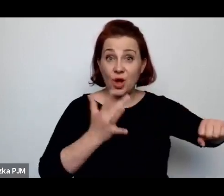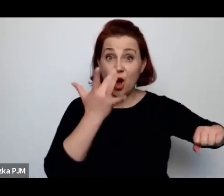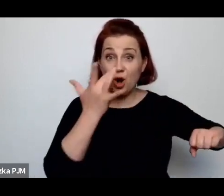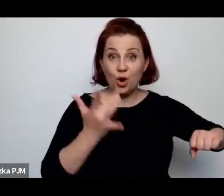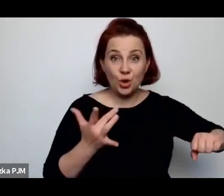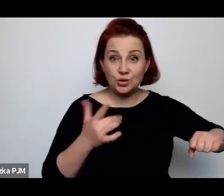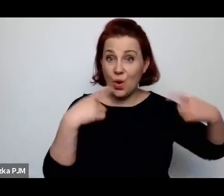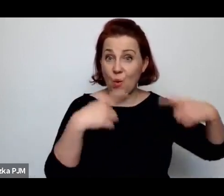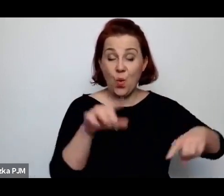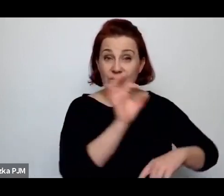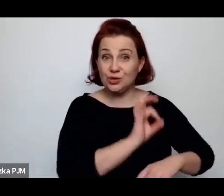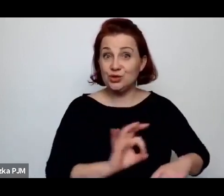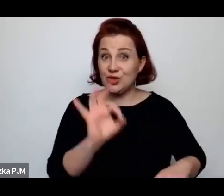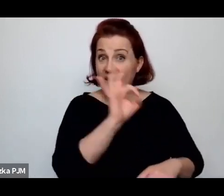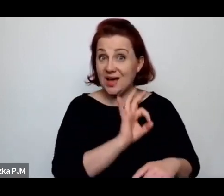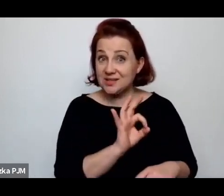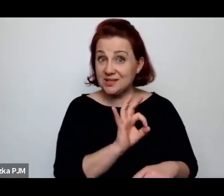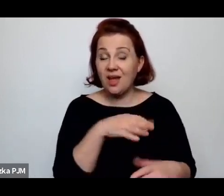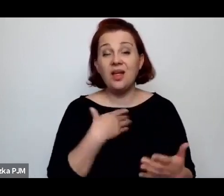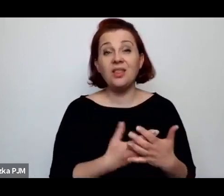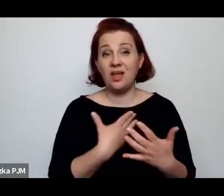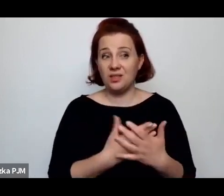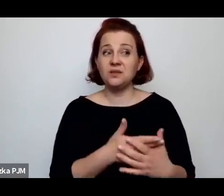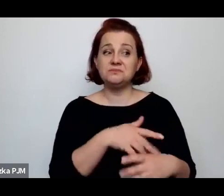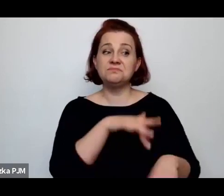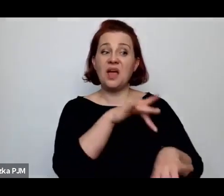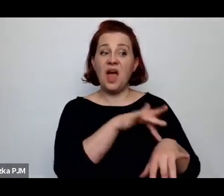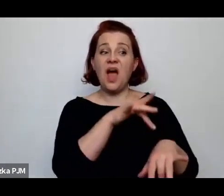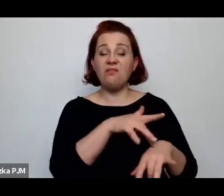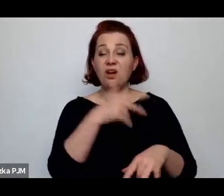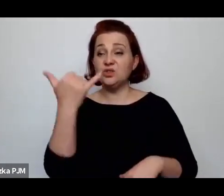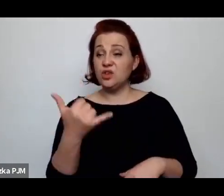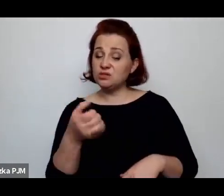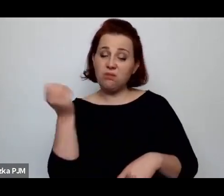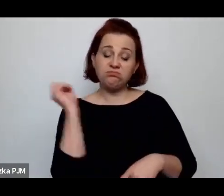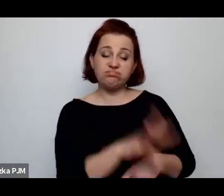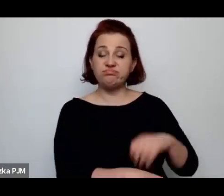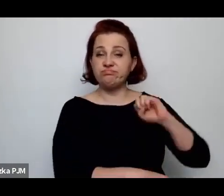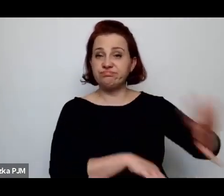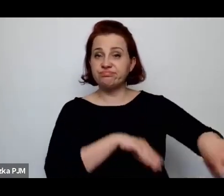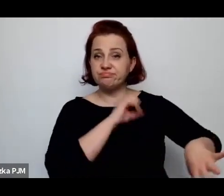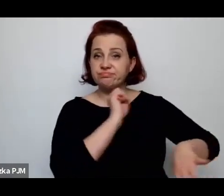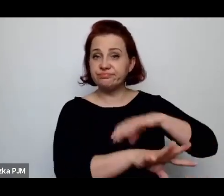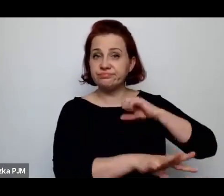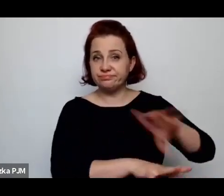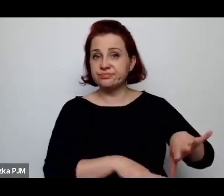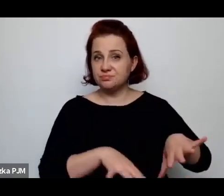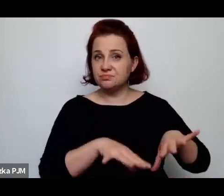To się radykalnie przekładało na ilość porzuconych dzieci, czy na liczbę porzuconych dzieci